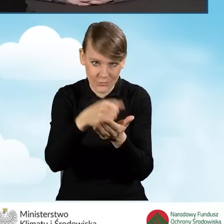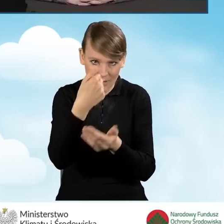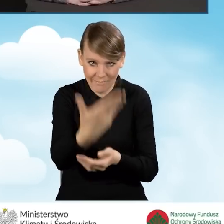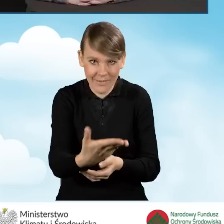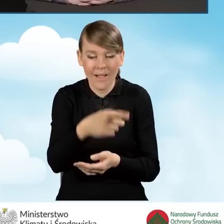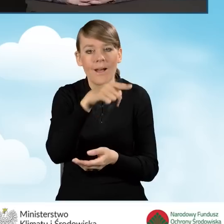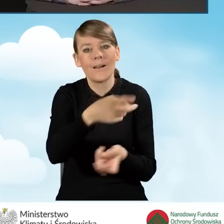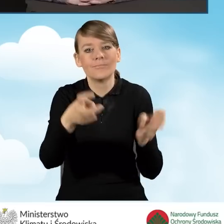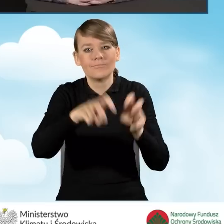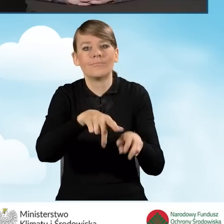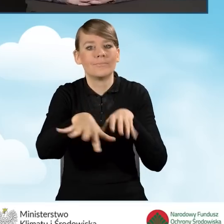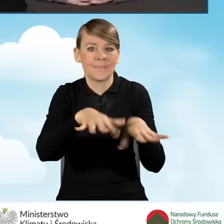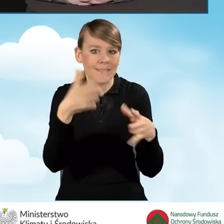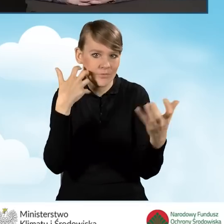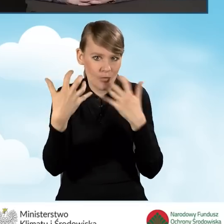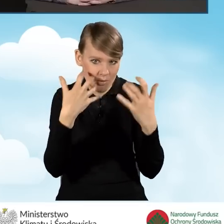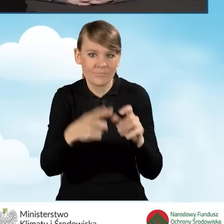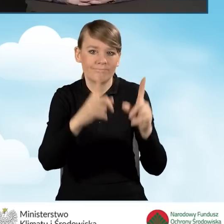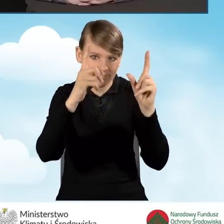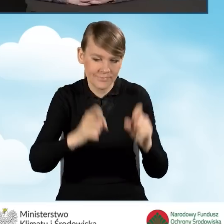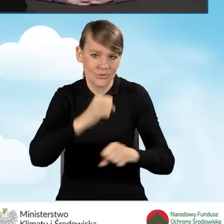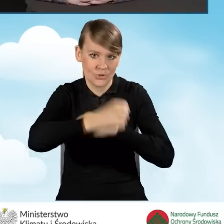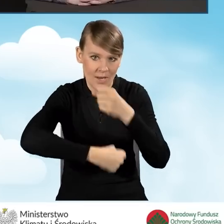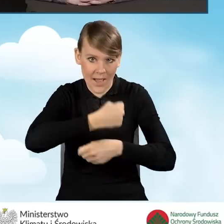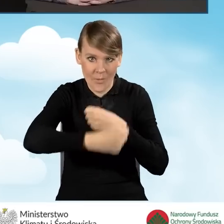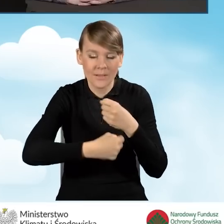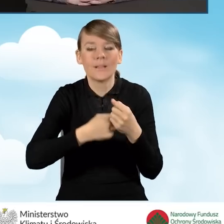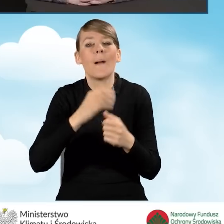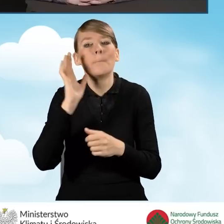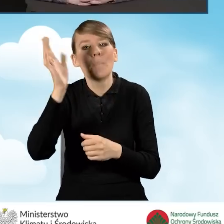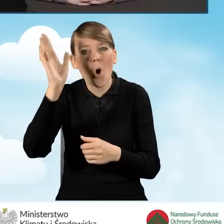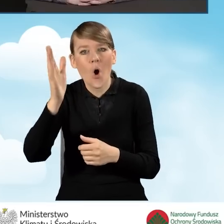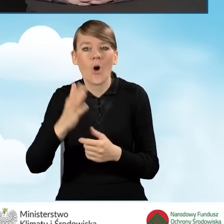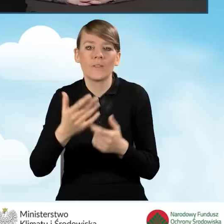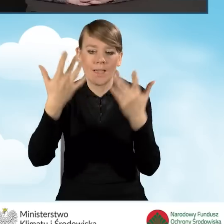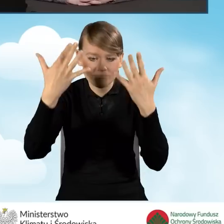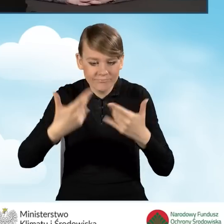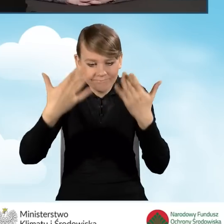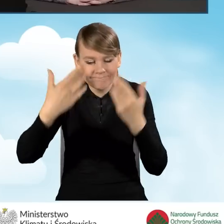i żeby on mógł sprawnie zacząć działać. Późniejsze rozliczenia to już jest dowolność.